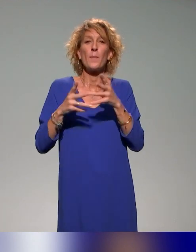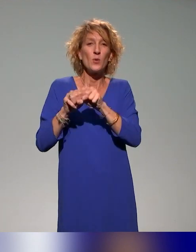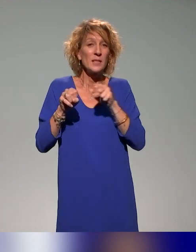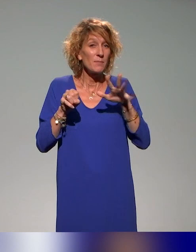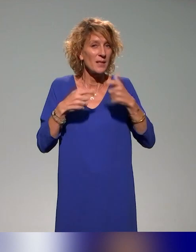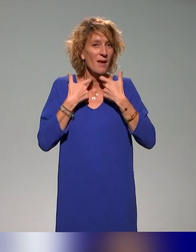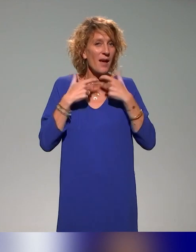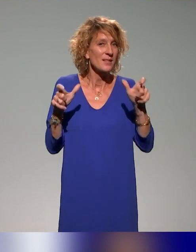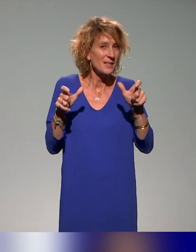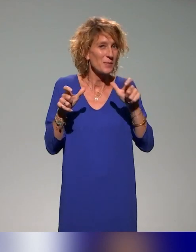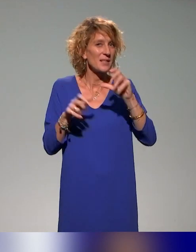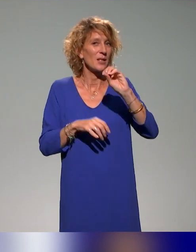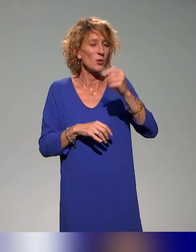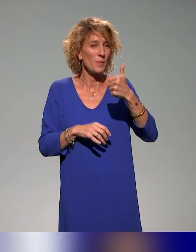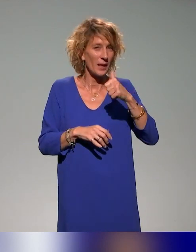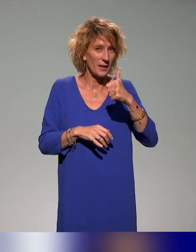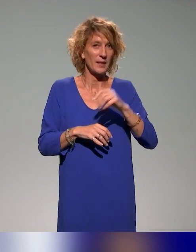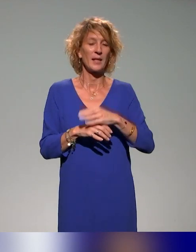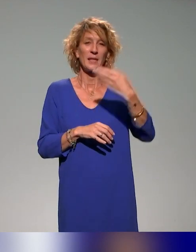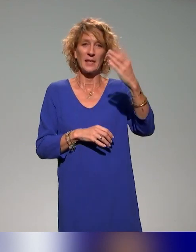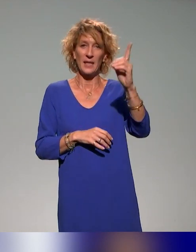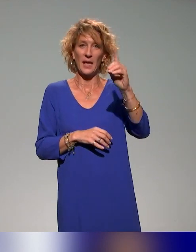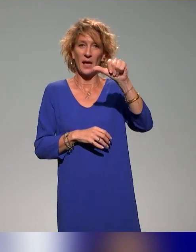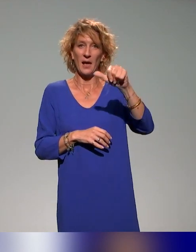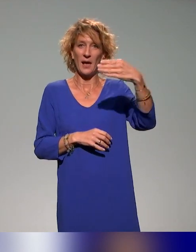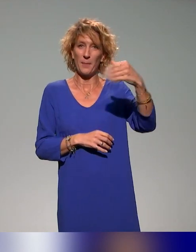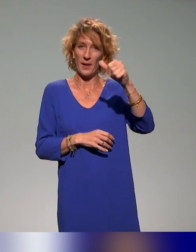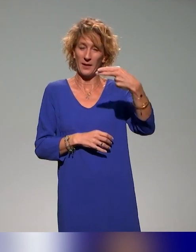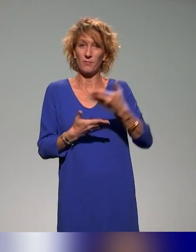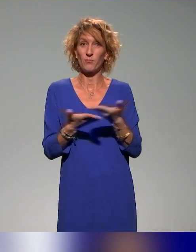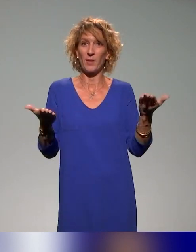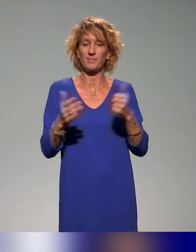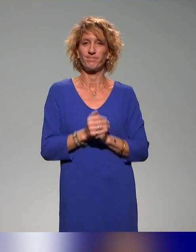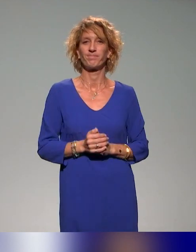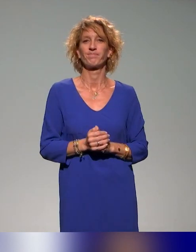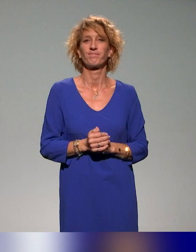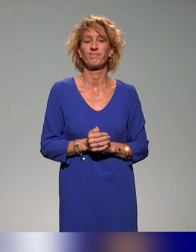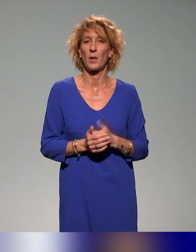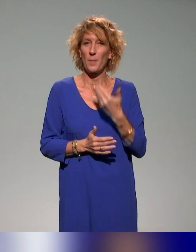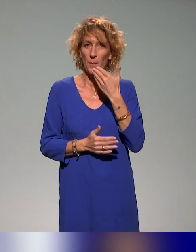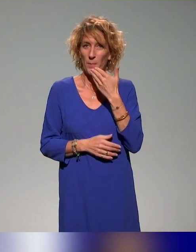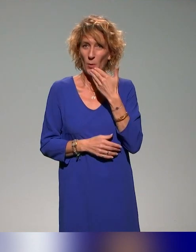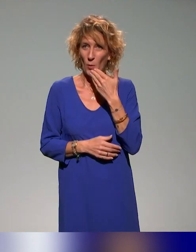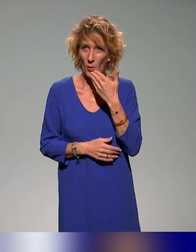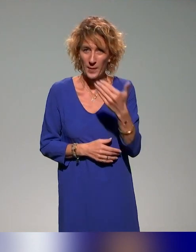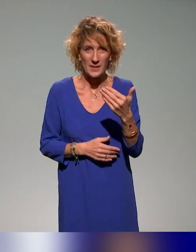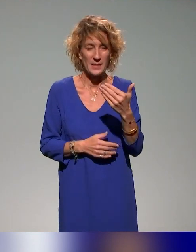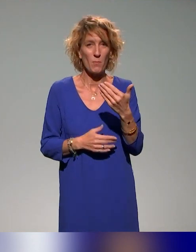de l'Accessibilité Numérique, D-A-M-A-N. Évidemment remerciement à tous